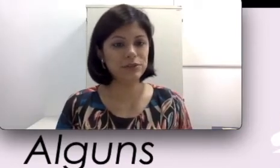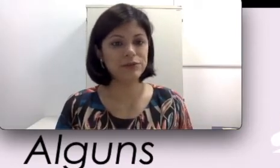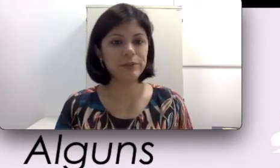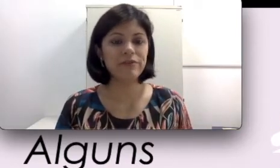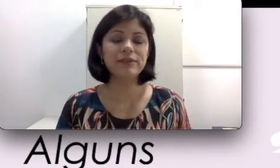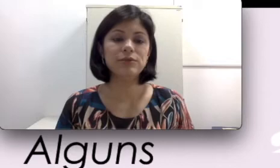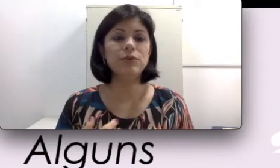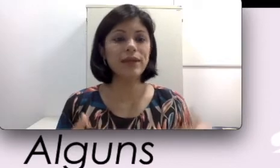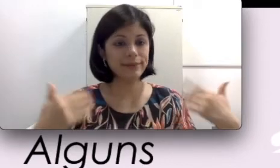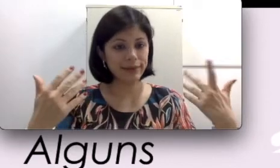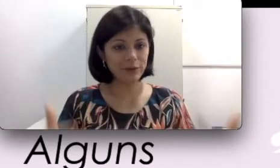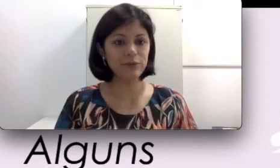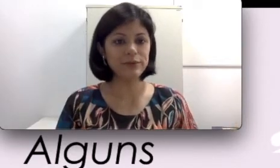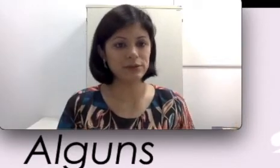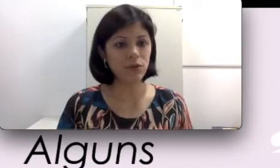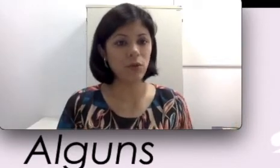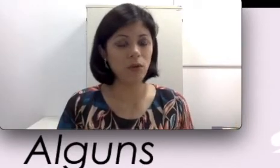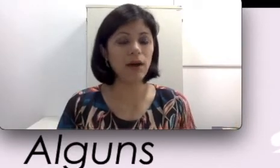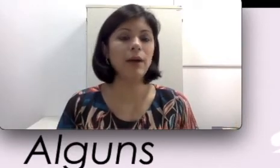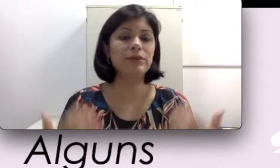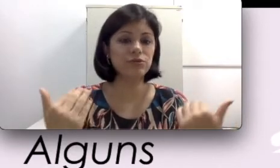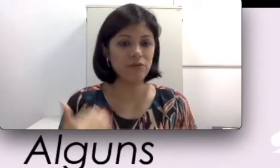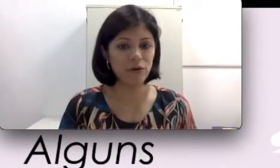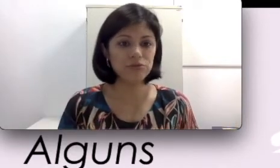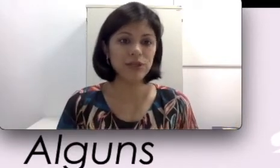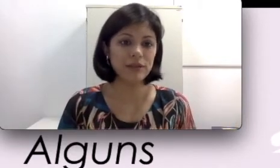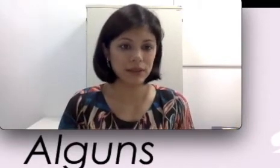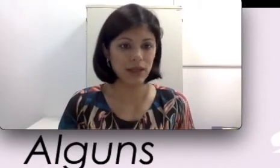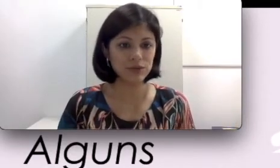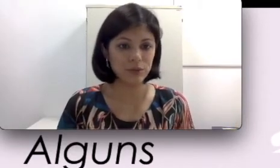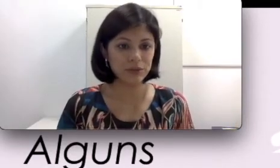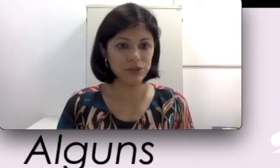também, fazendo com que até que o conserto ocorra, a pessoa volte a ter a sua perda auditiva.